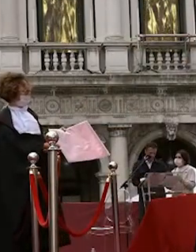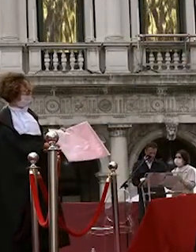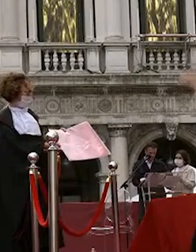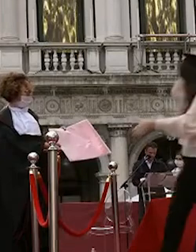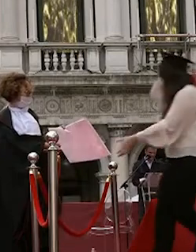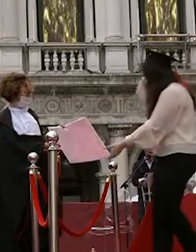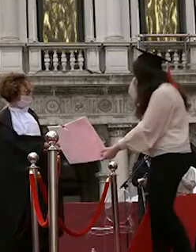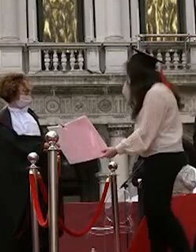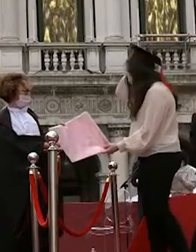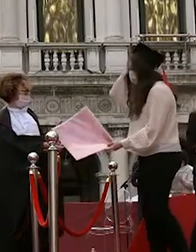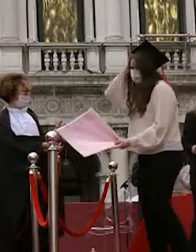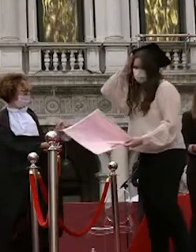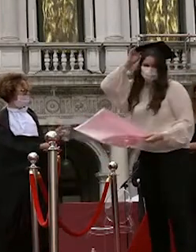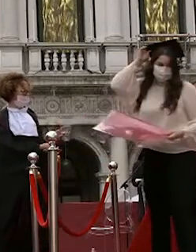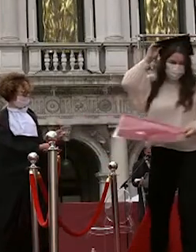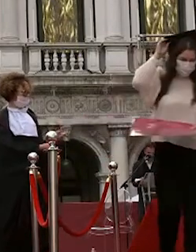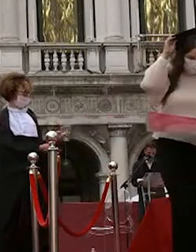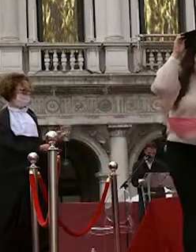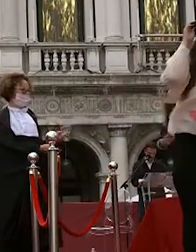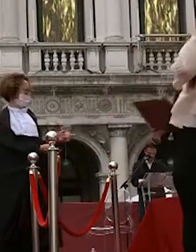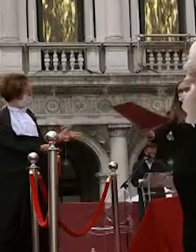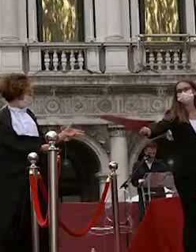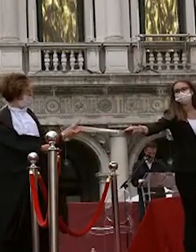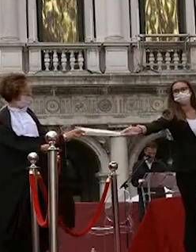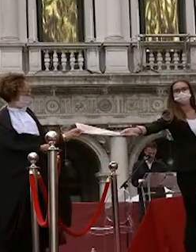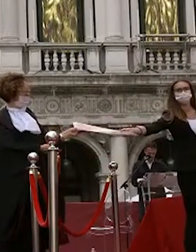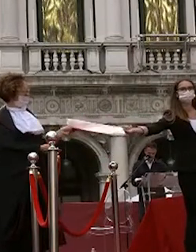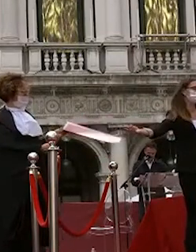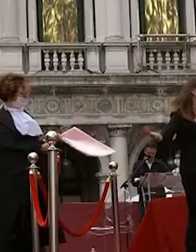dario lazzaro sofia 3